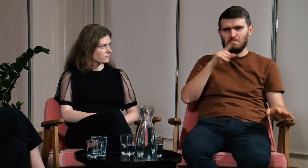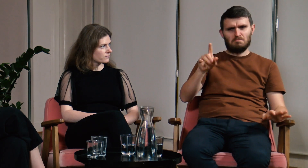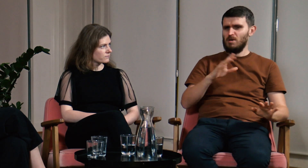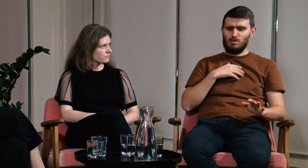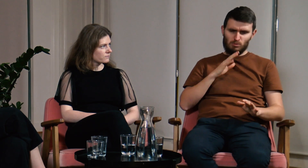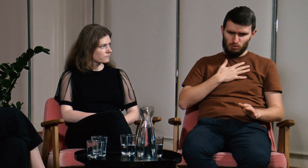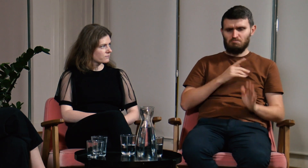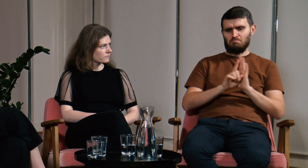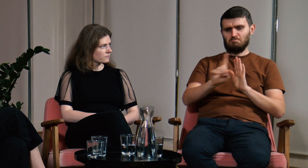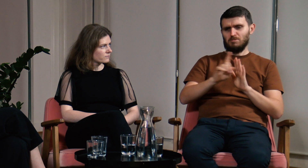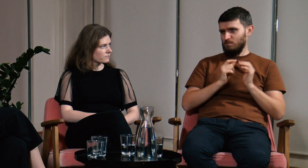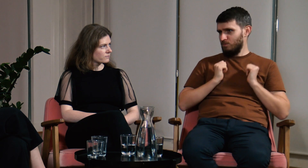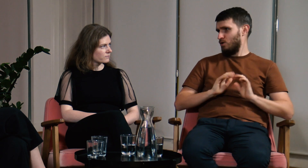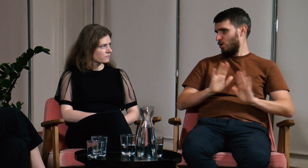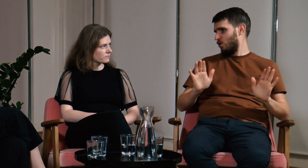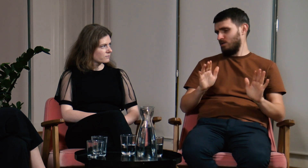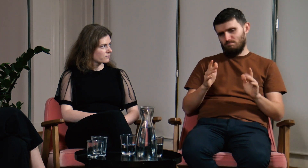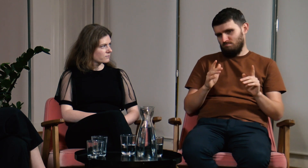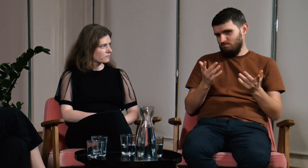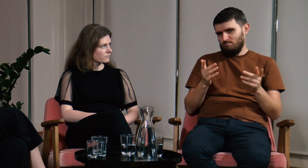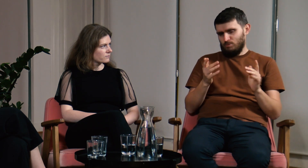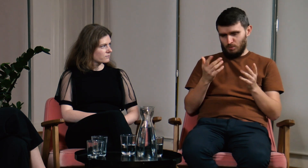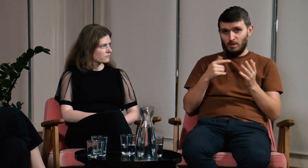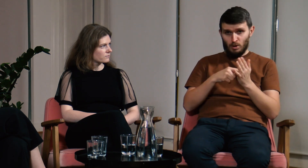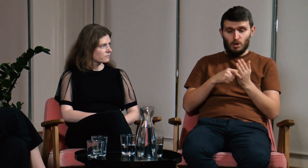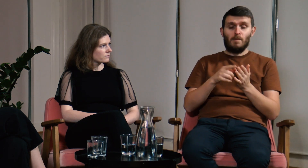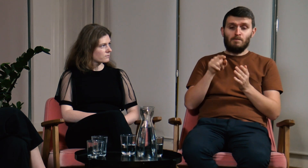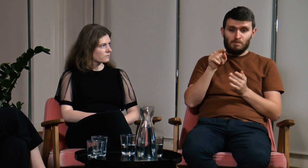Na UW jest zupełnie inaczej, tu mam spokojną głowę, chodzę na zajęcia i o nic się nie martwię.